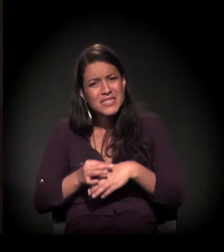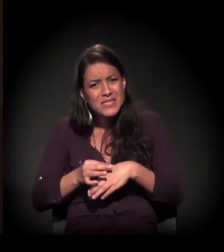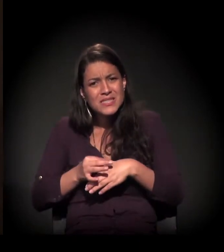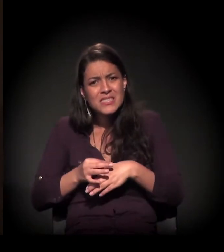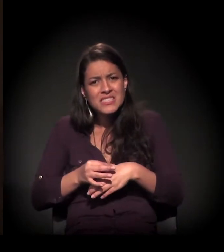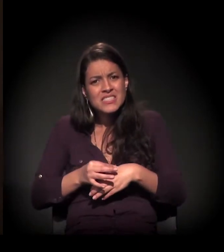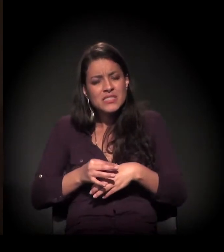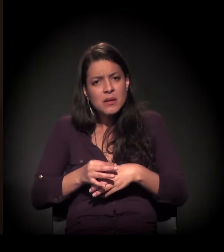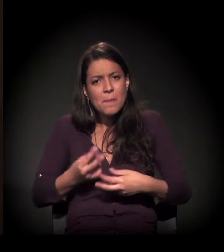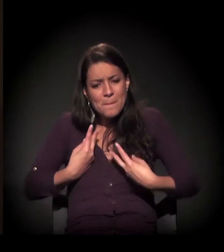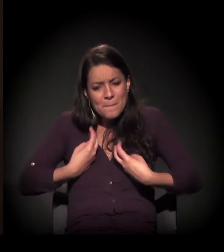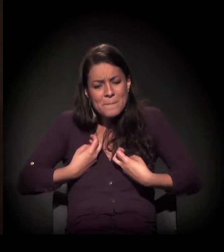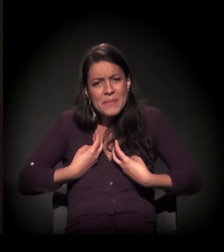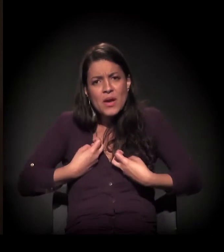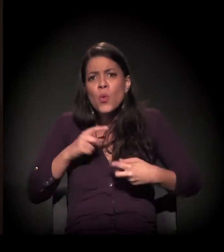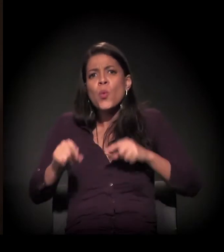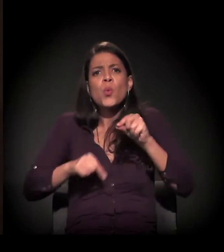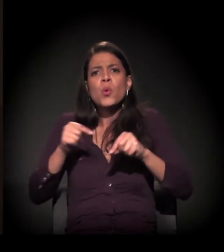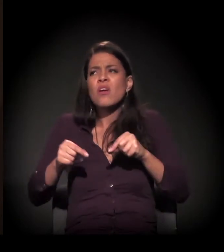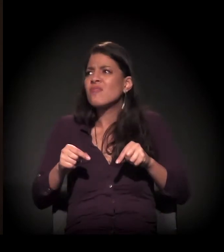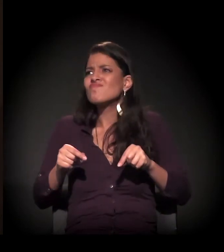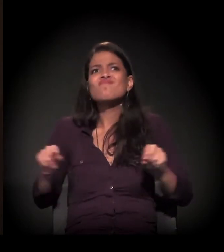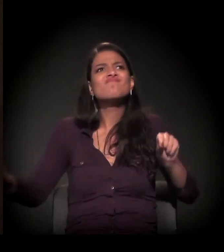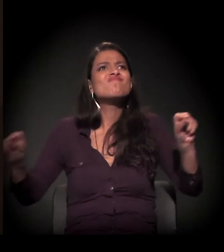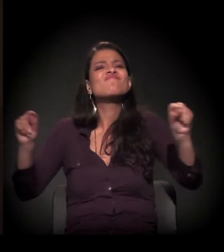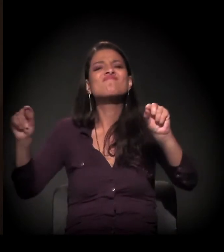no meu espírito, o que é estar sozinha.